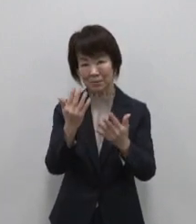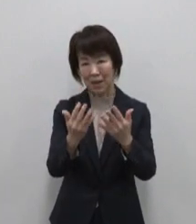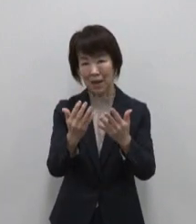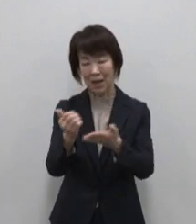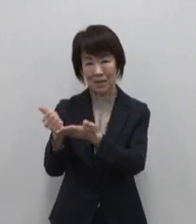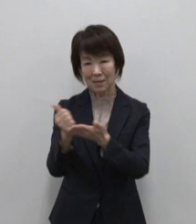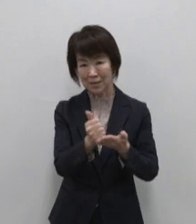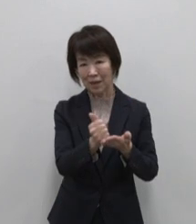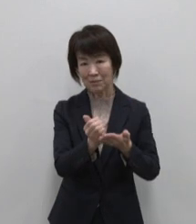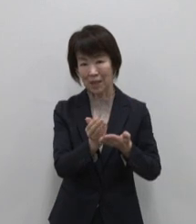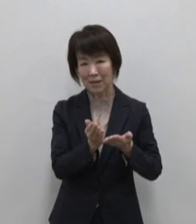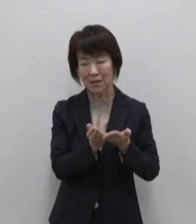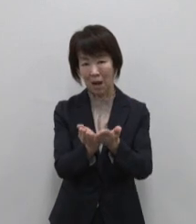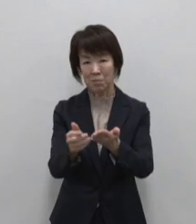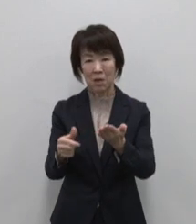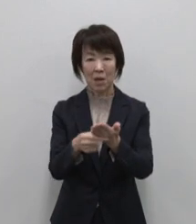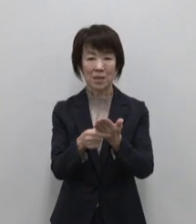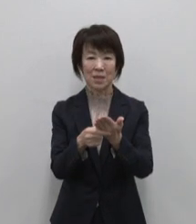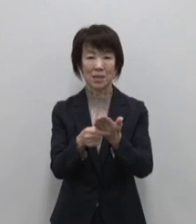東京愛らんど